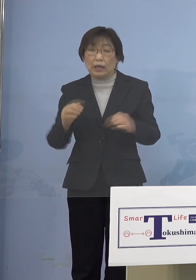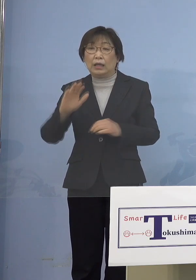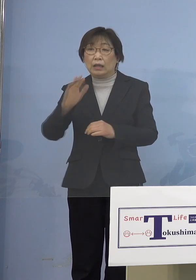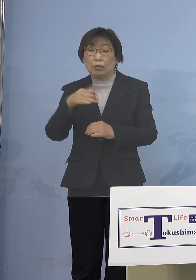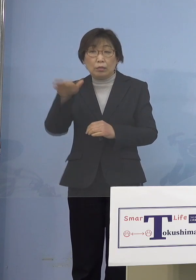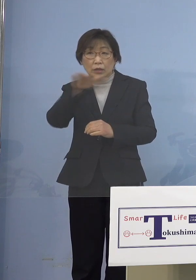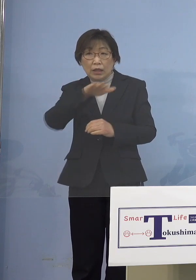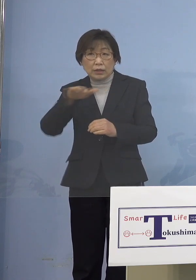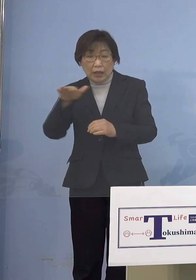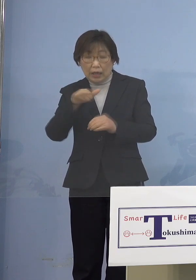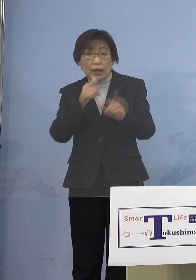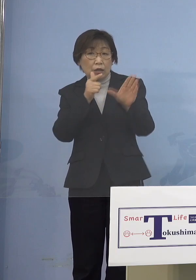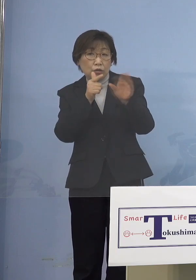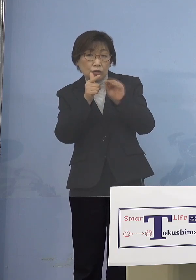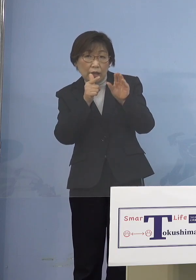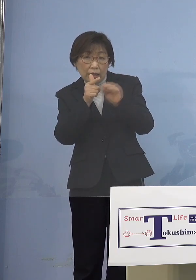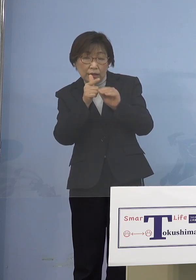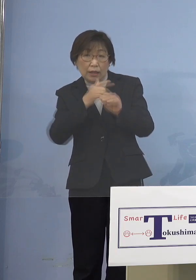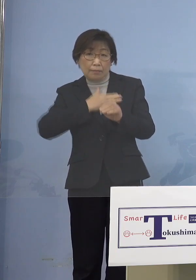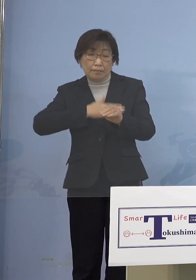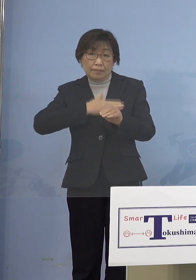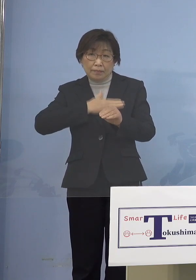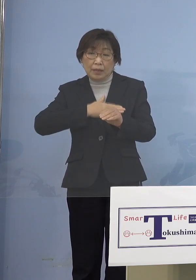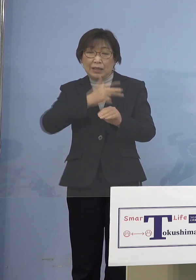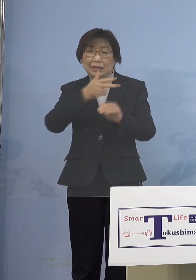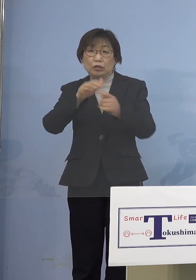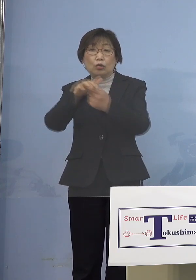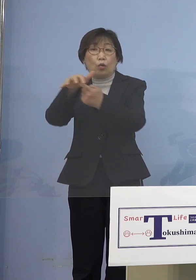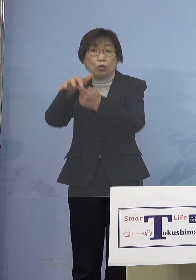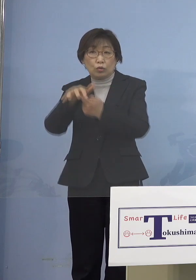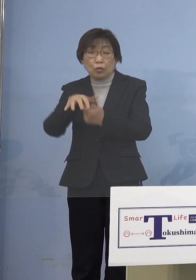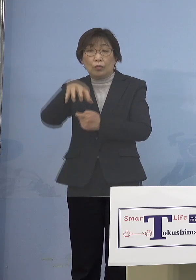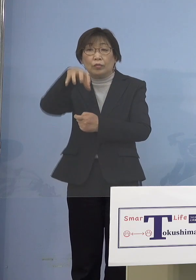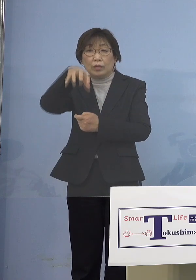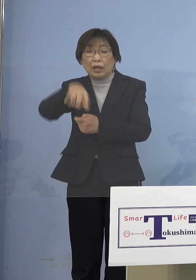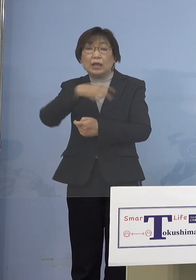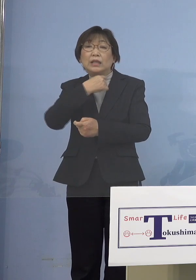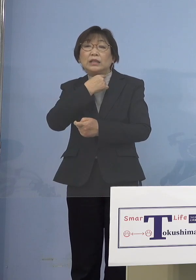市町村の方で例えばなかなか 希望するように接種ができない